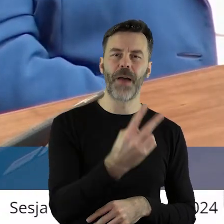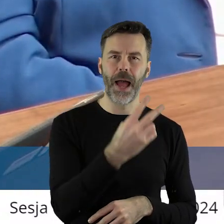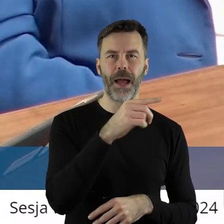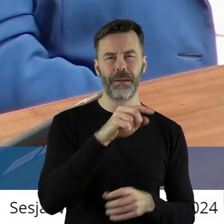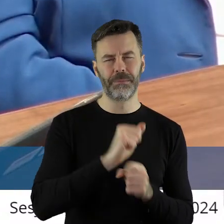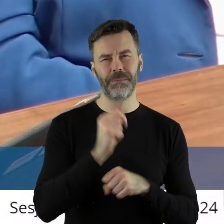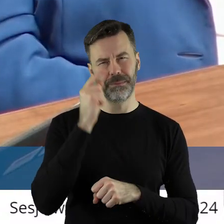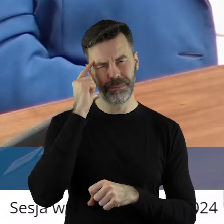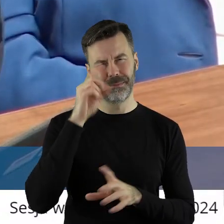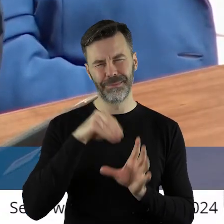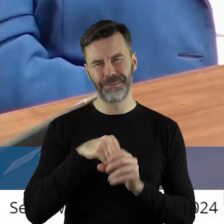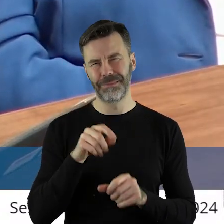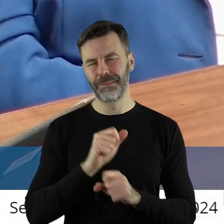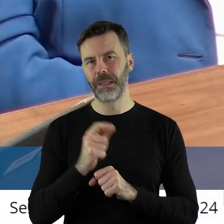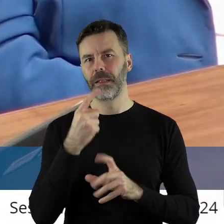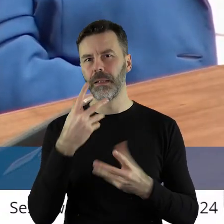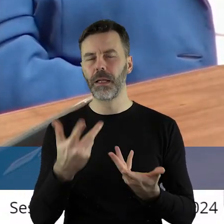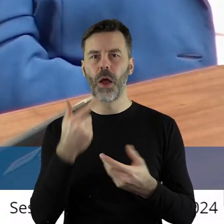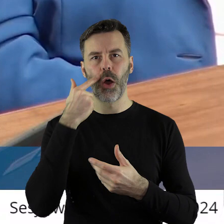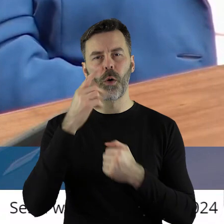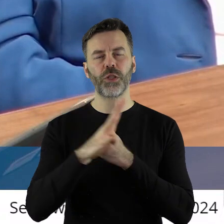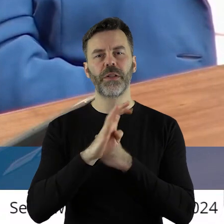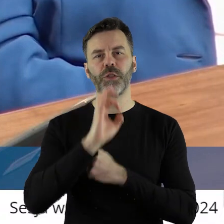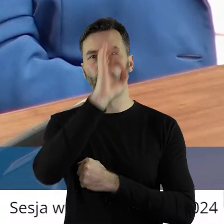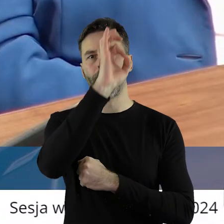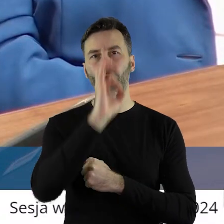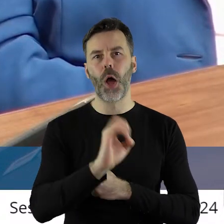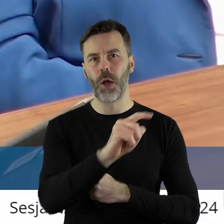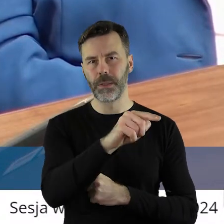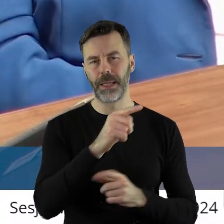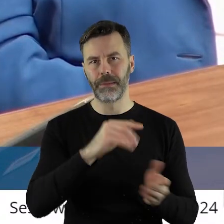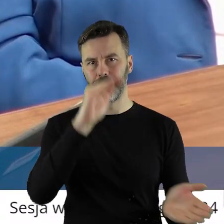niestety są zakusy, że nawet 90% redukcji